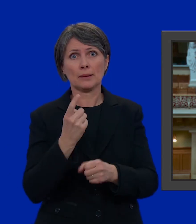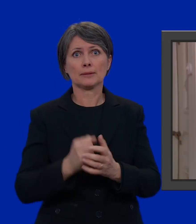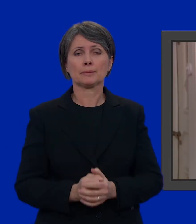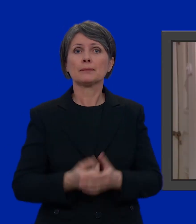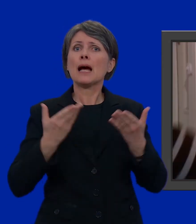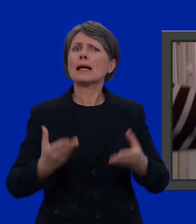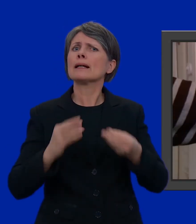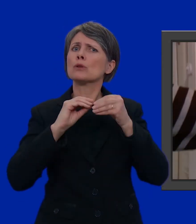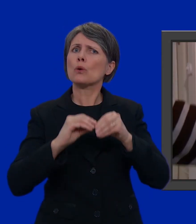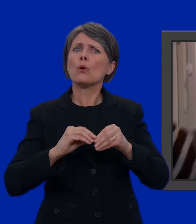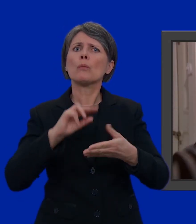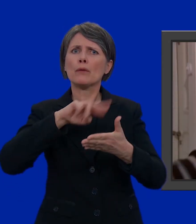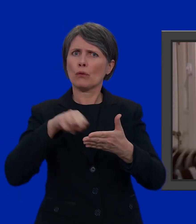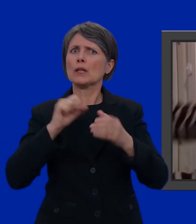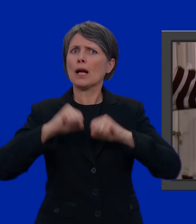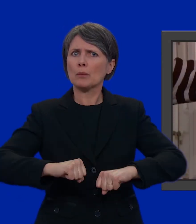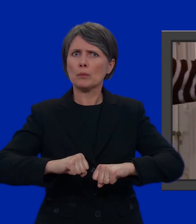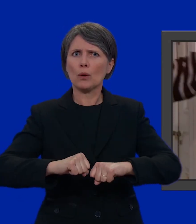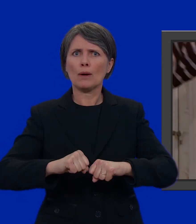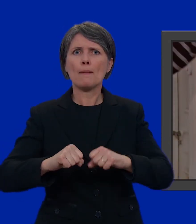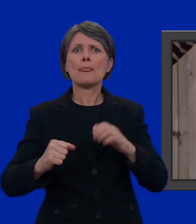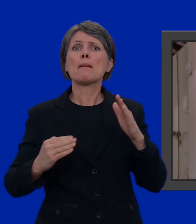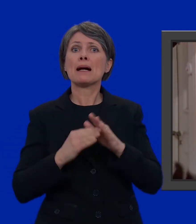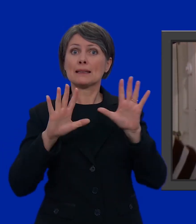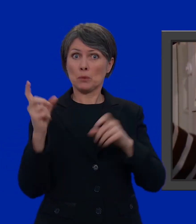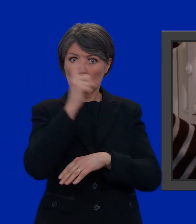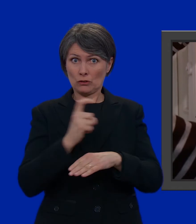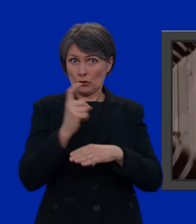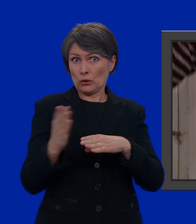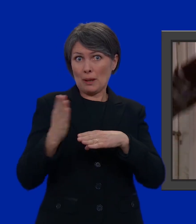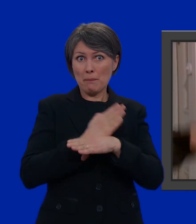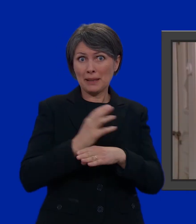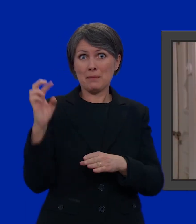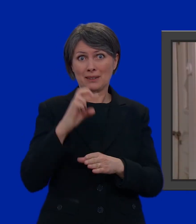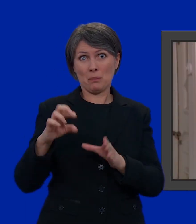E ora: come possiamo votare? Al più tardi 10 giorni prima della domenica delle elezioni